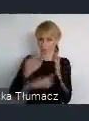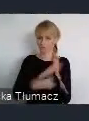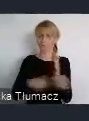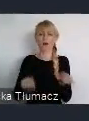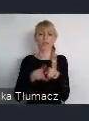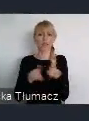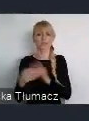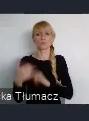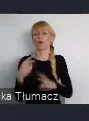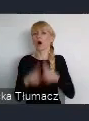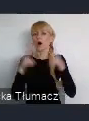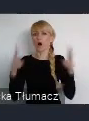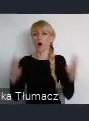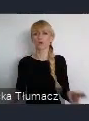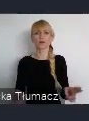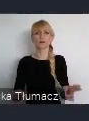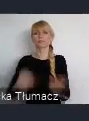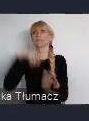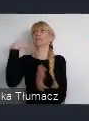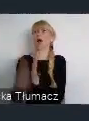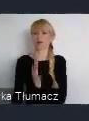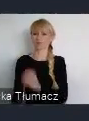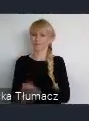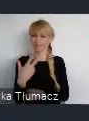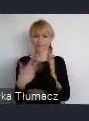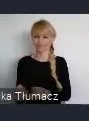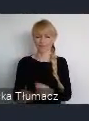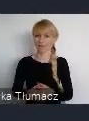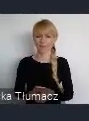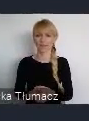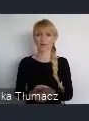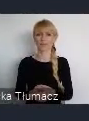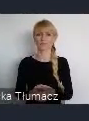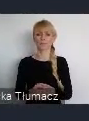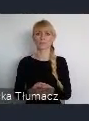nie do końca taki stracony, jakbyśmy chcieli mówić, z punktu widzenia tego systemowego.